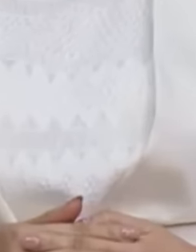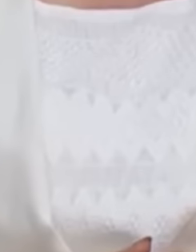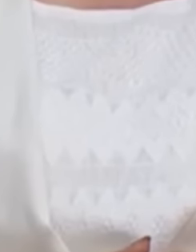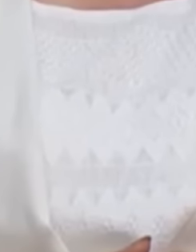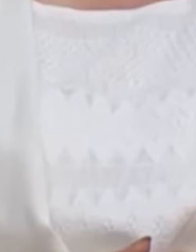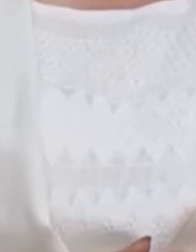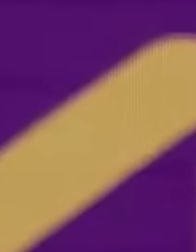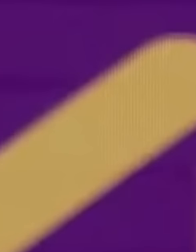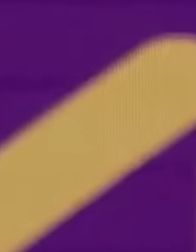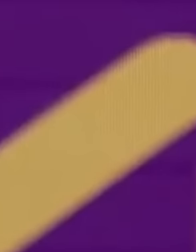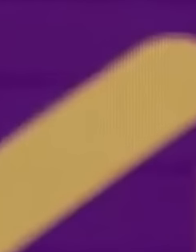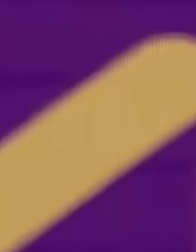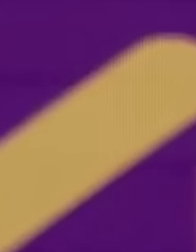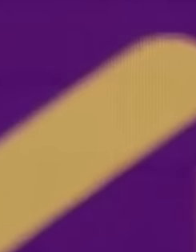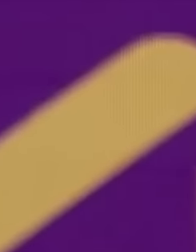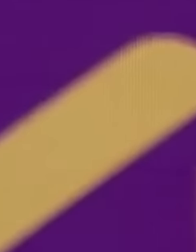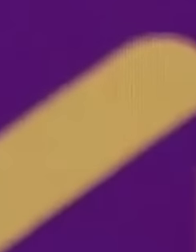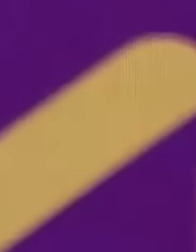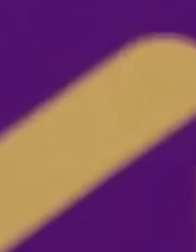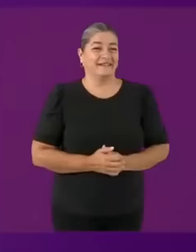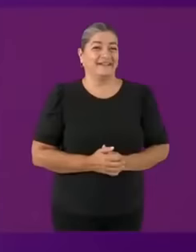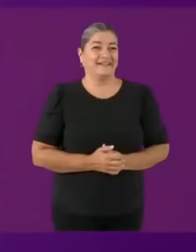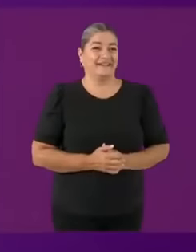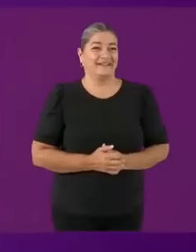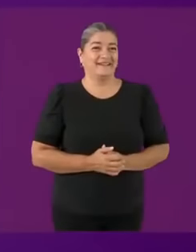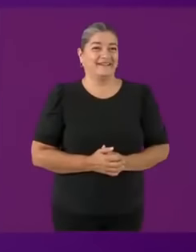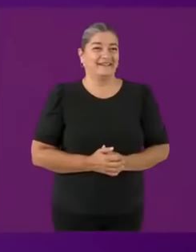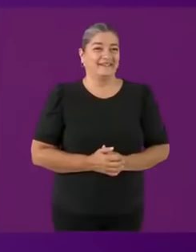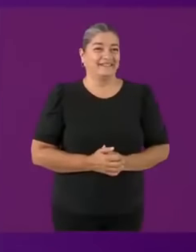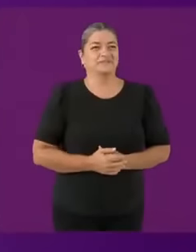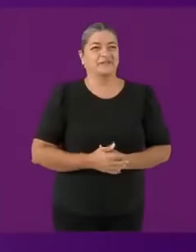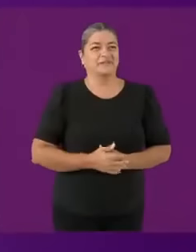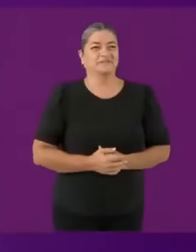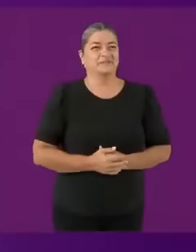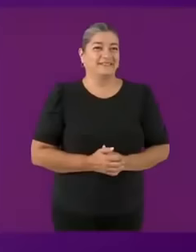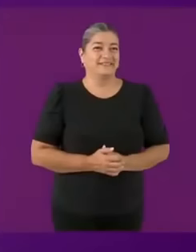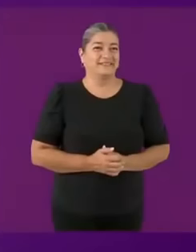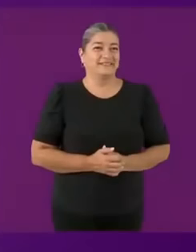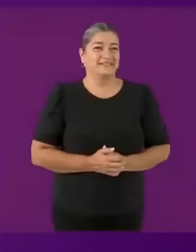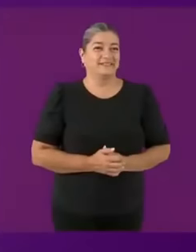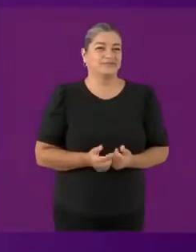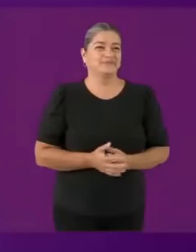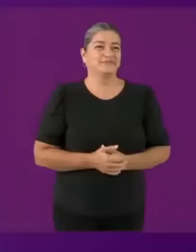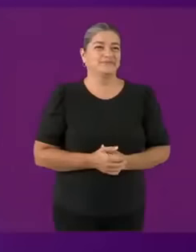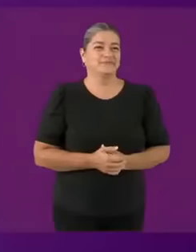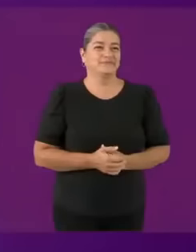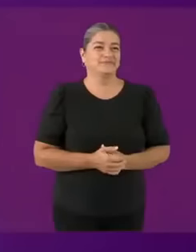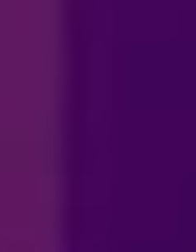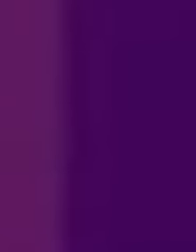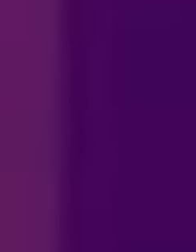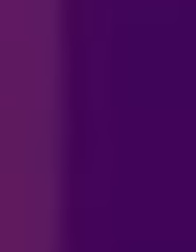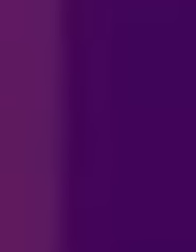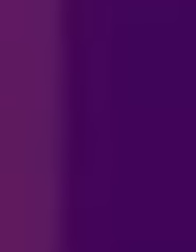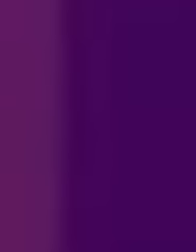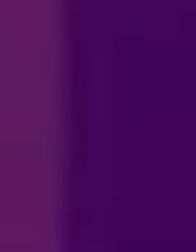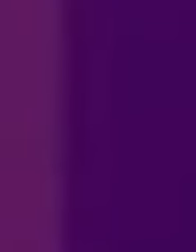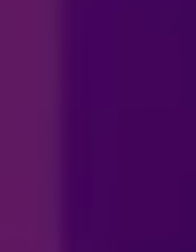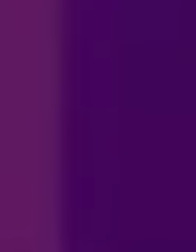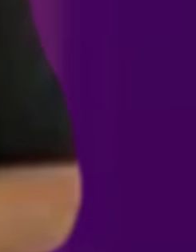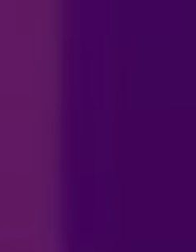Hola mi vida soy... tu papucho Vamos.... a C0G3R juntos... Nya :3 Ay, Dios te bendiga